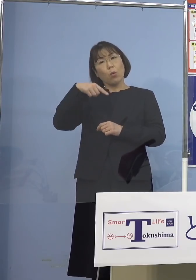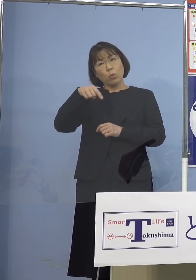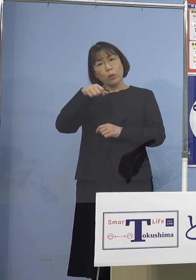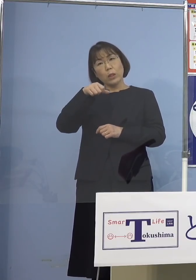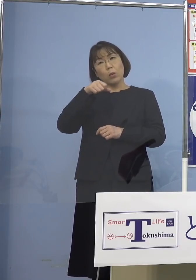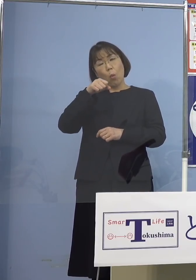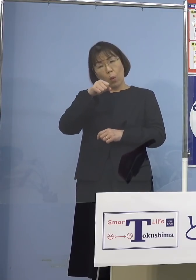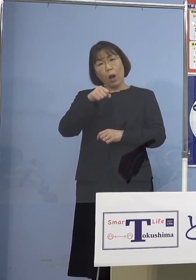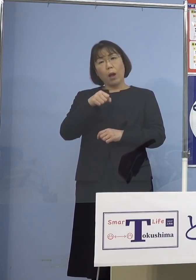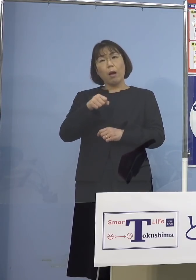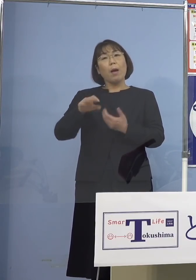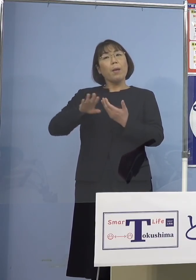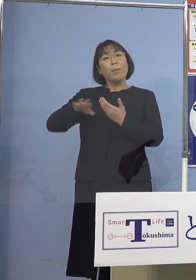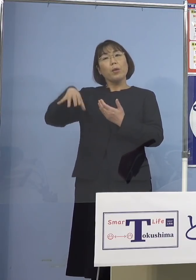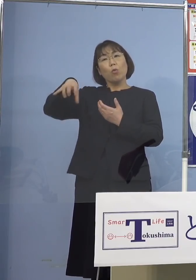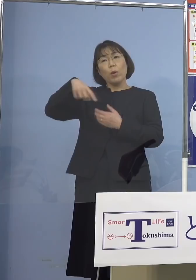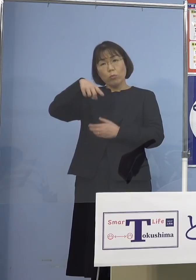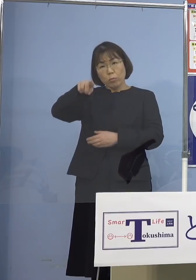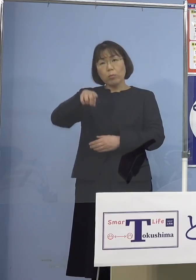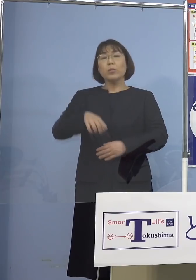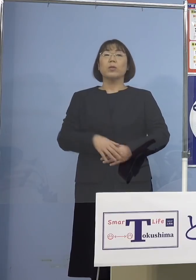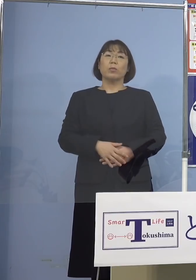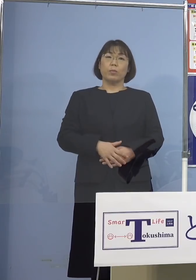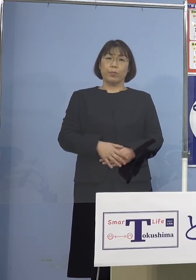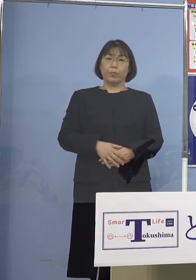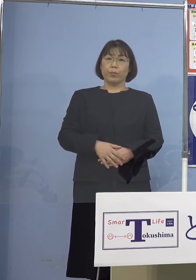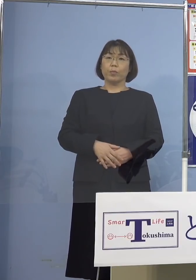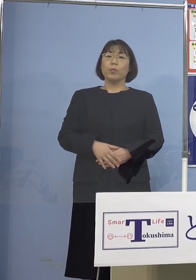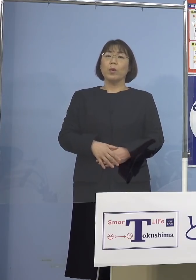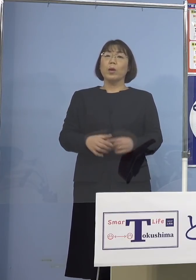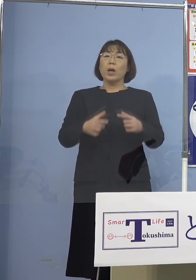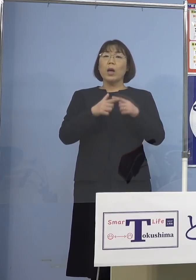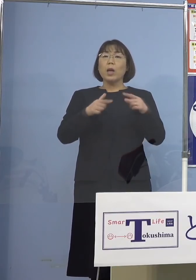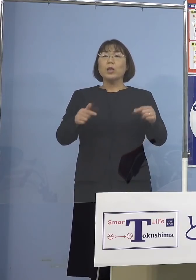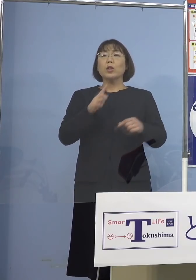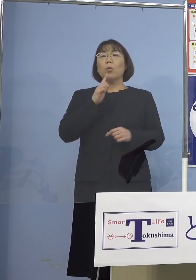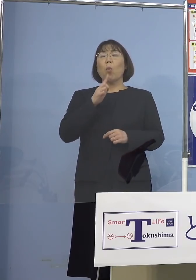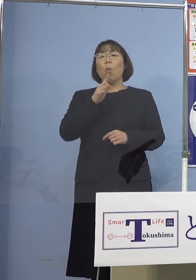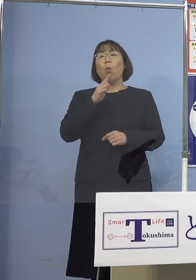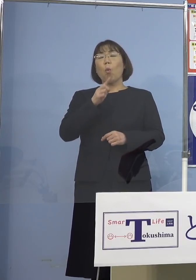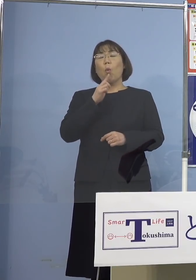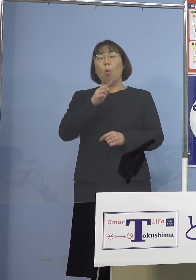違うところへ行くと せっかく日本語も堪能になって